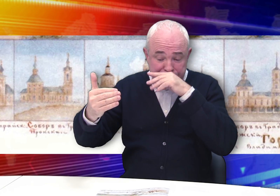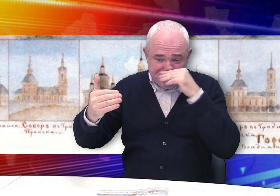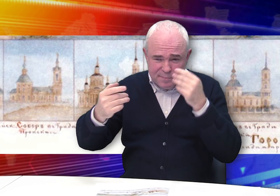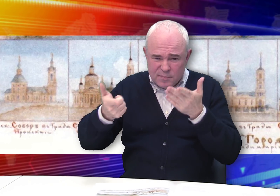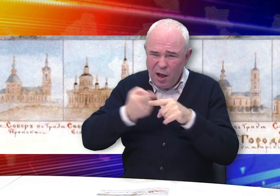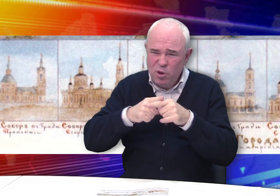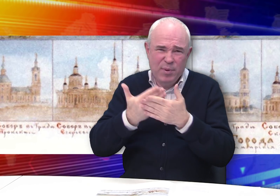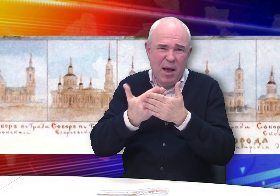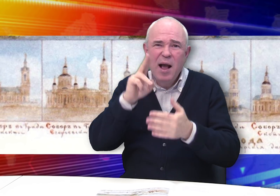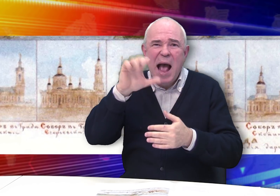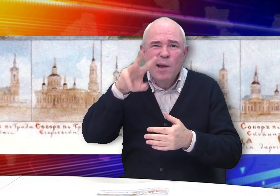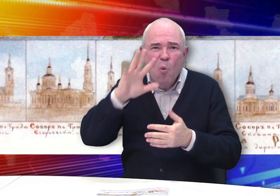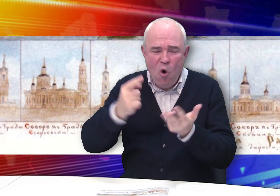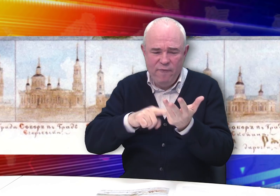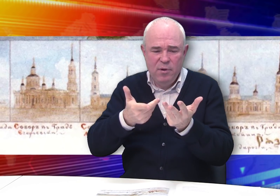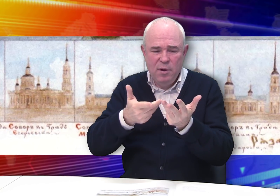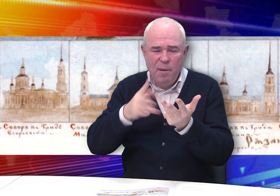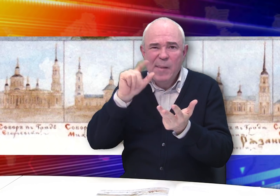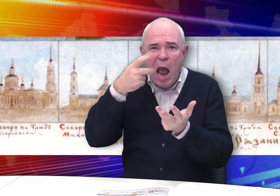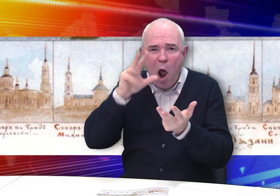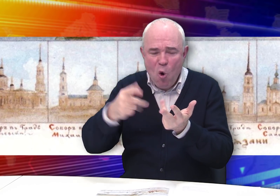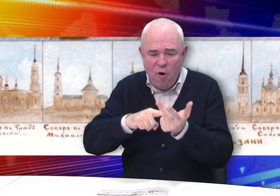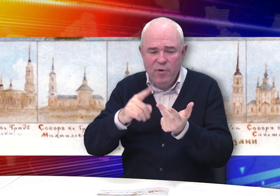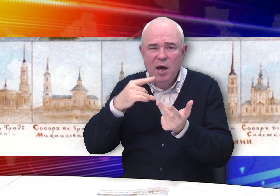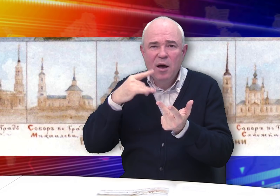Касимове, Михайлове,